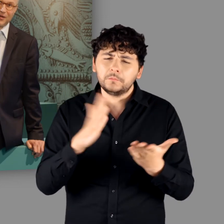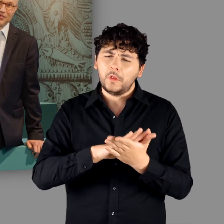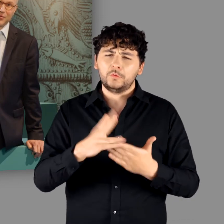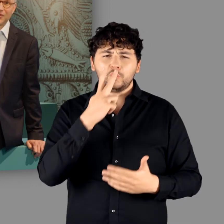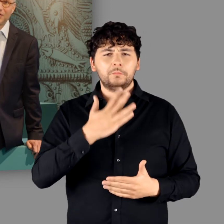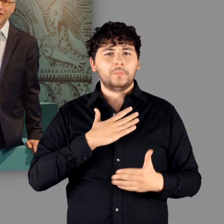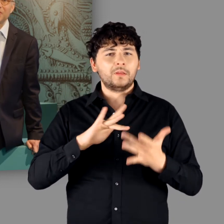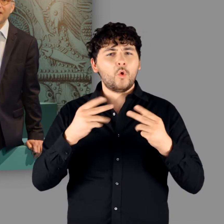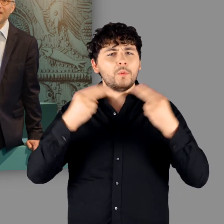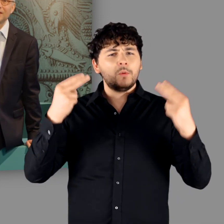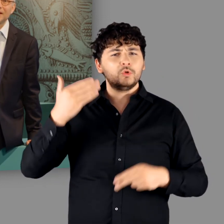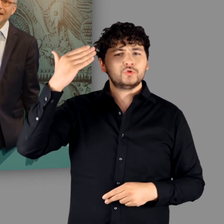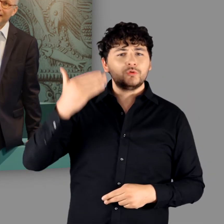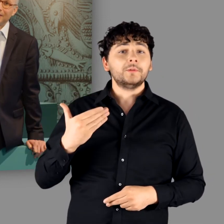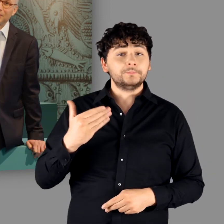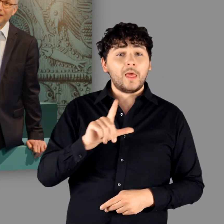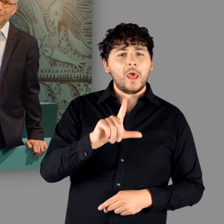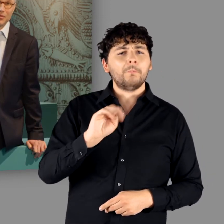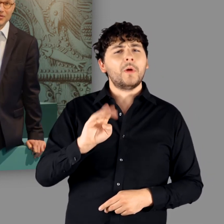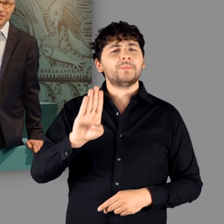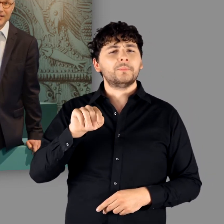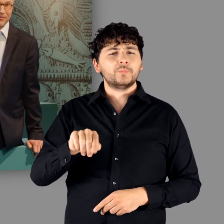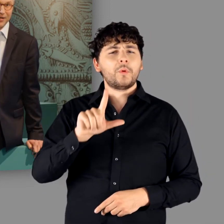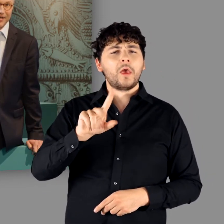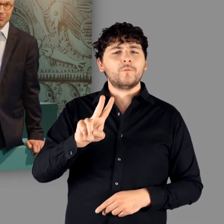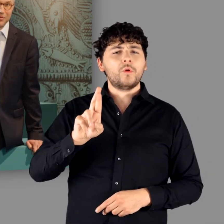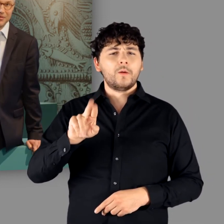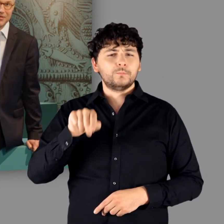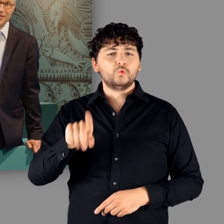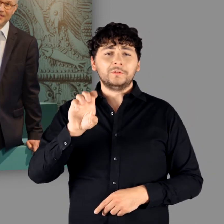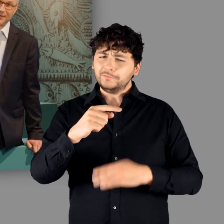auf unserer Website „lmb.lvr.de".